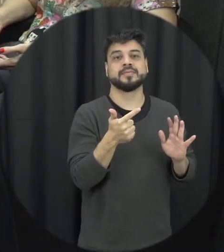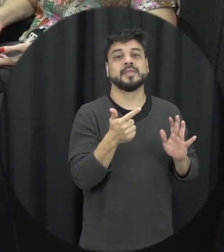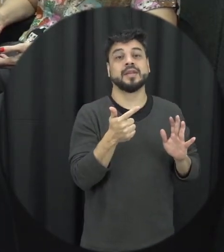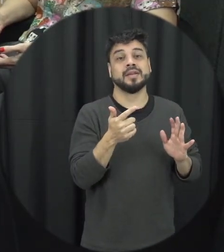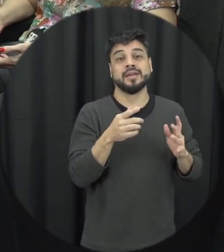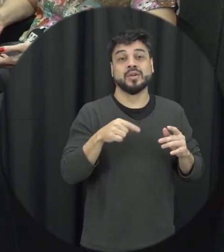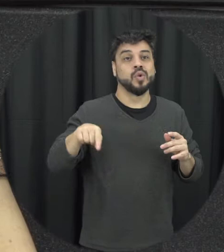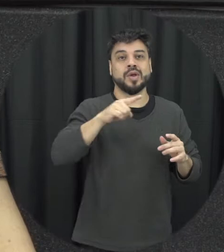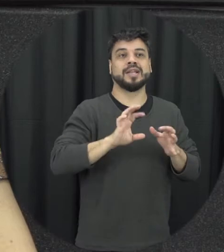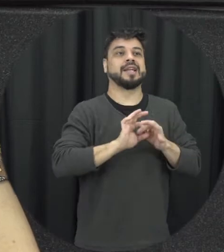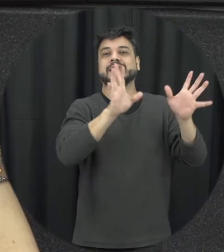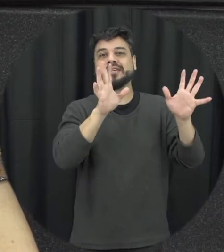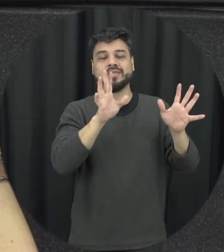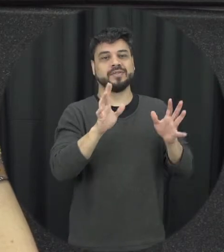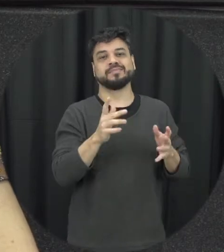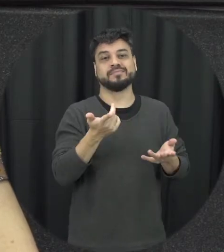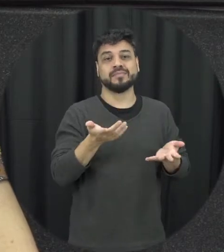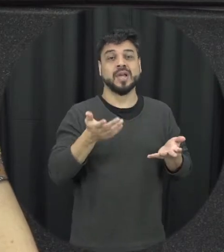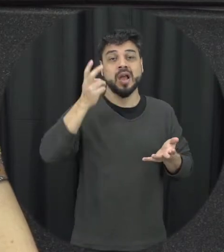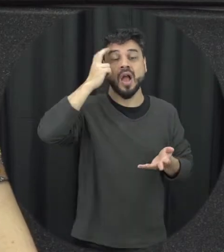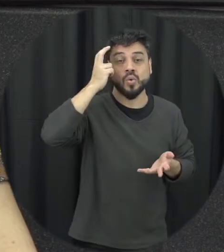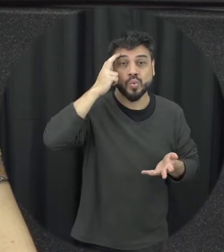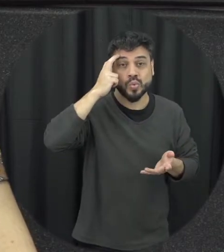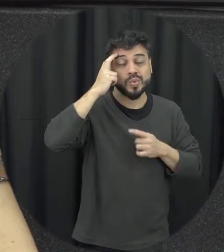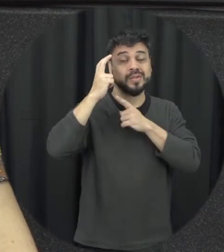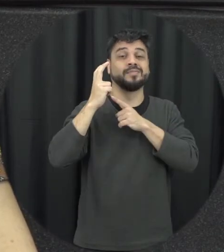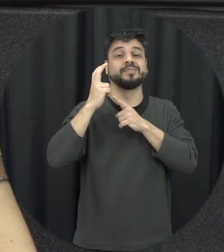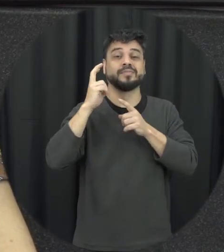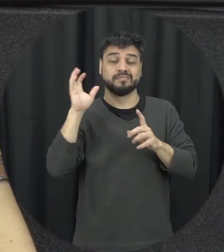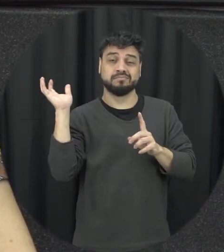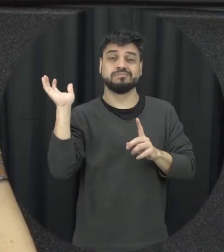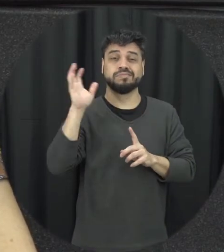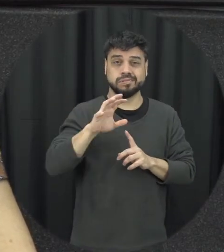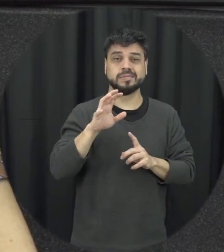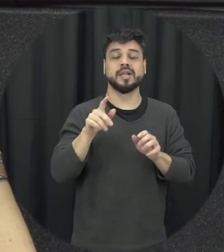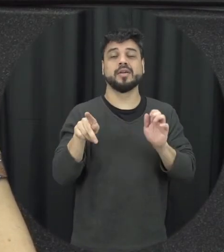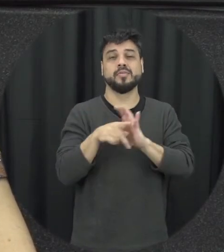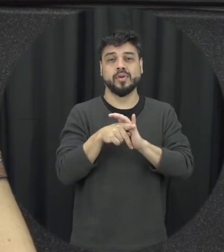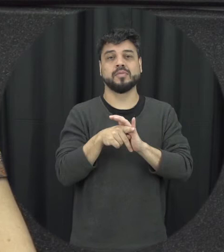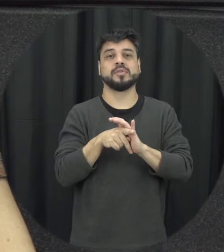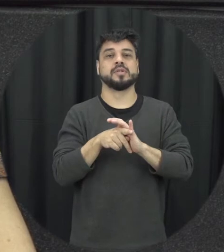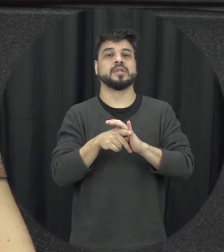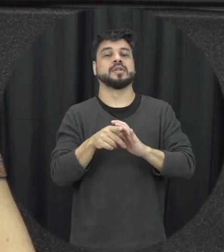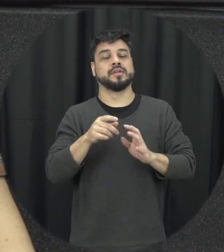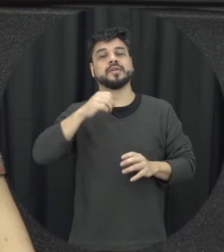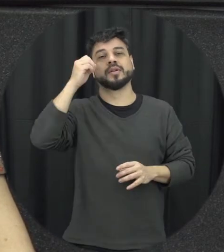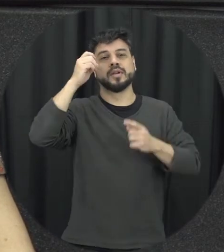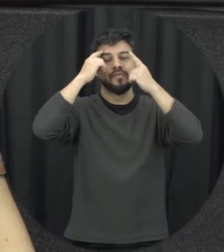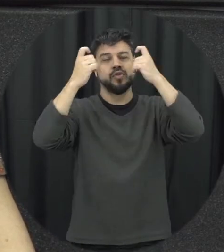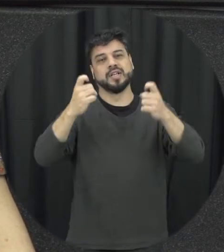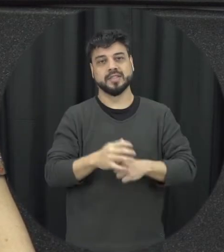da gente vive no cultura infelizmente ela ainda é muito pautada na questão da violência mas a